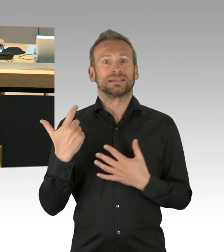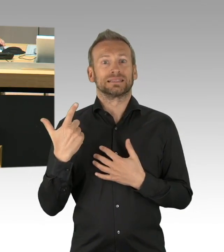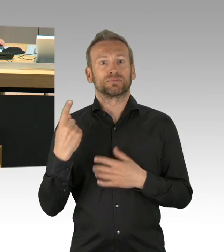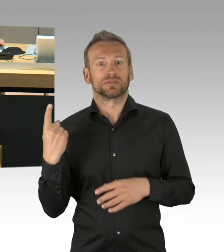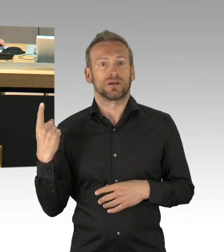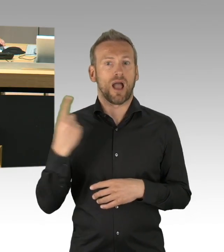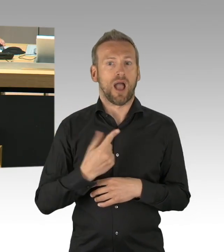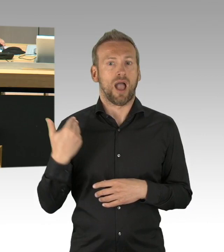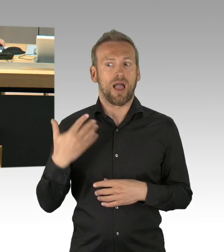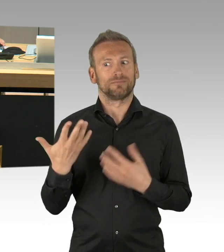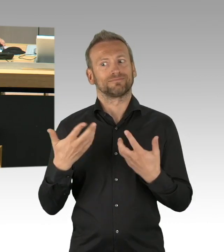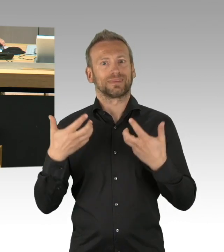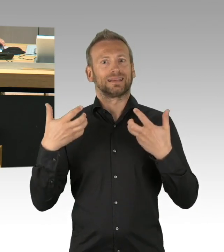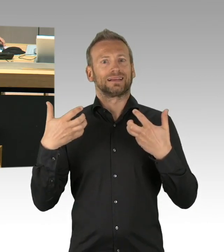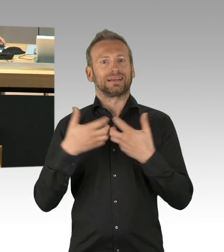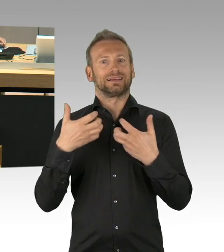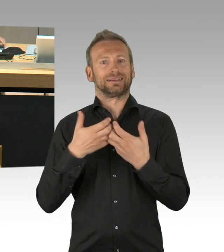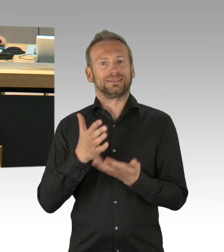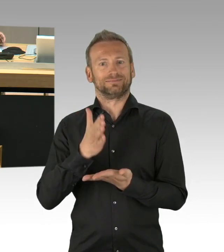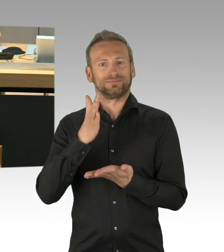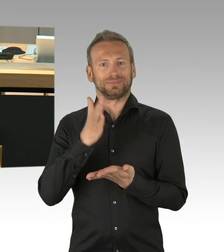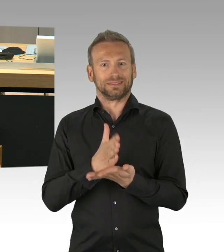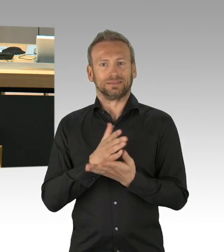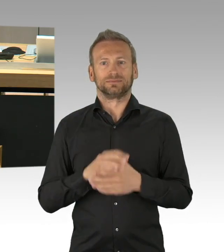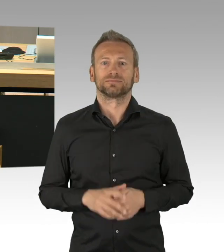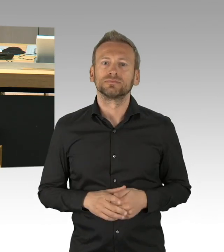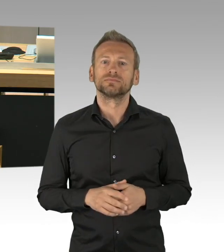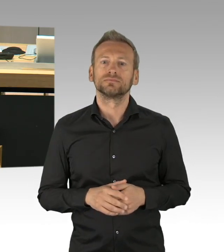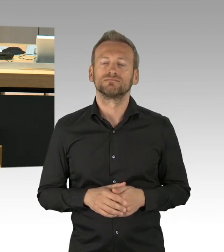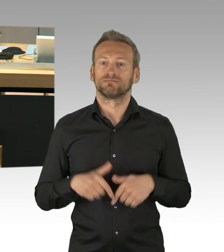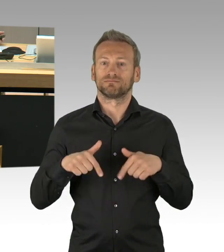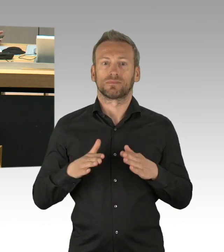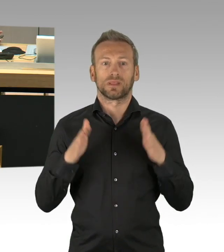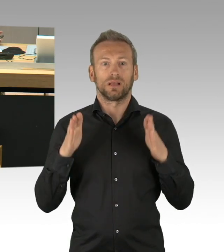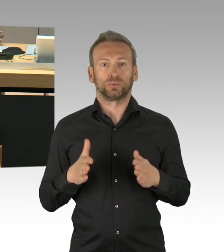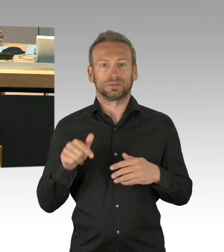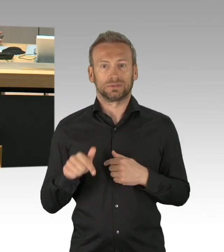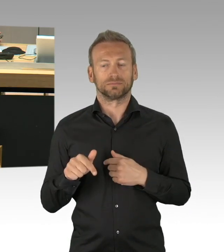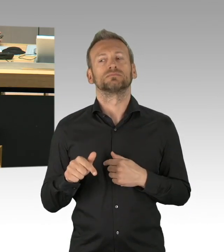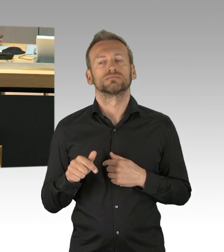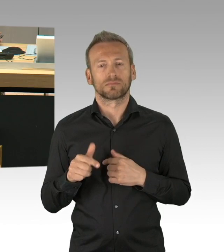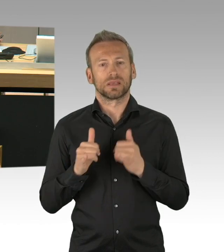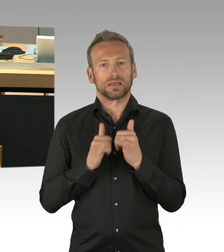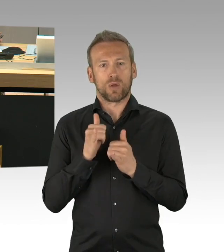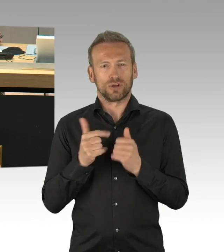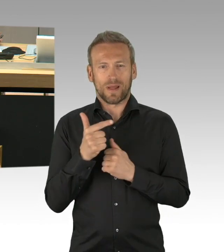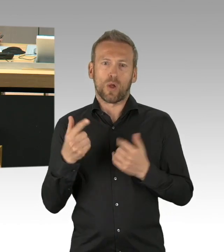nicht nachgereicht haben, ist eine Erklärung für die Berliner, warum dieser Tag überhaupt Feiertag sein soll.